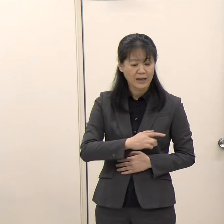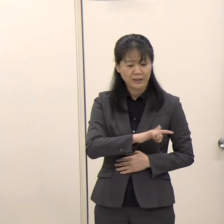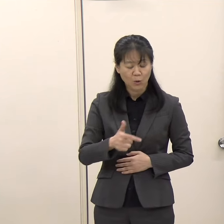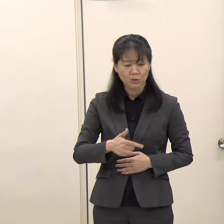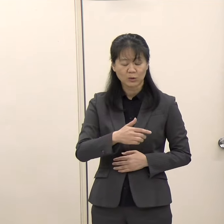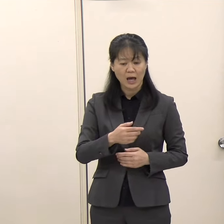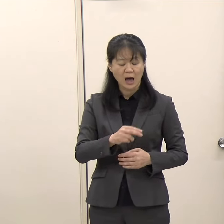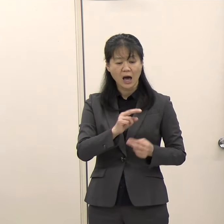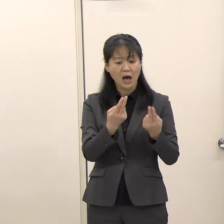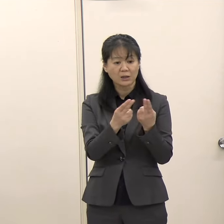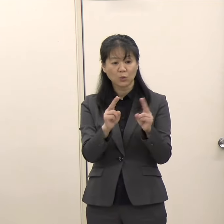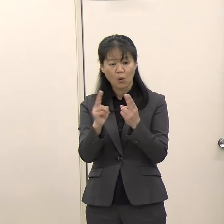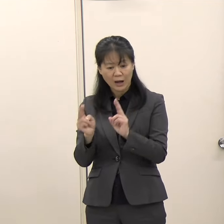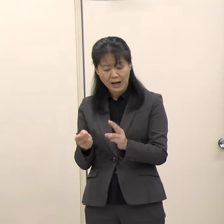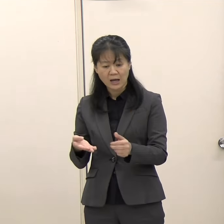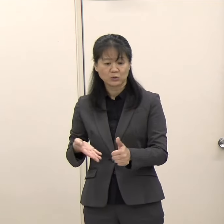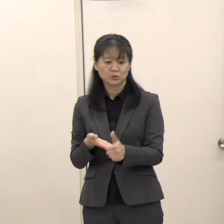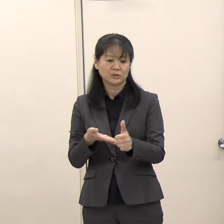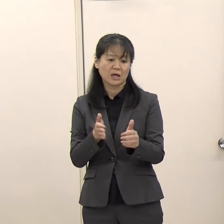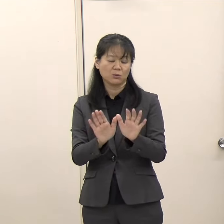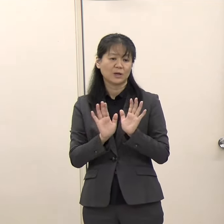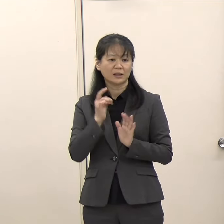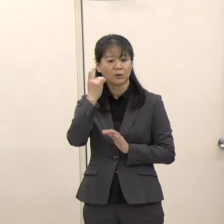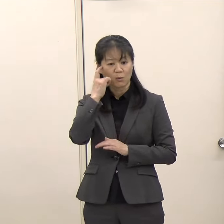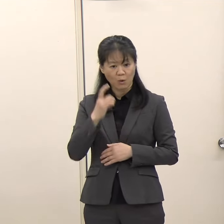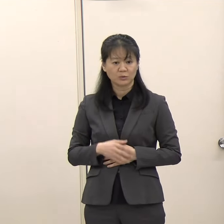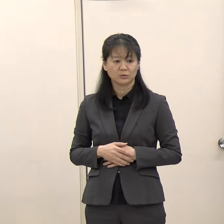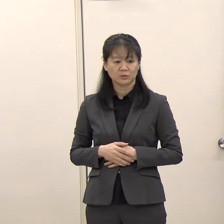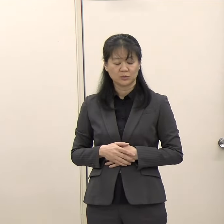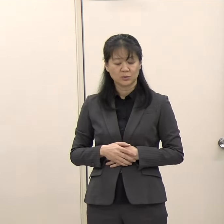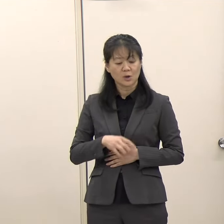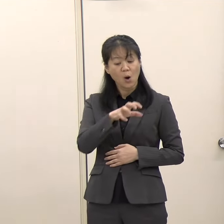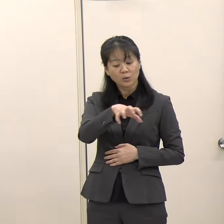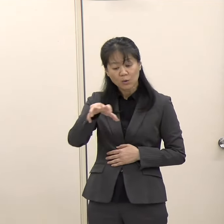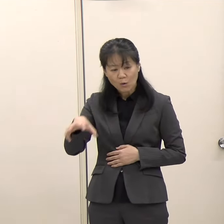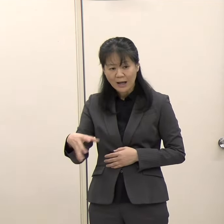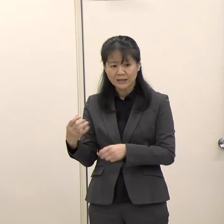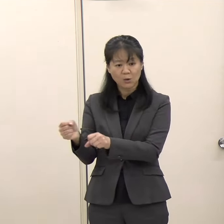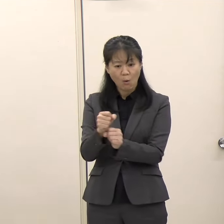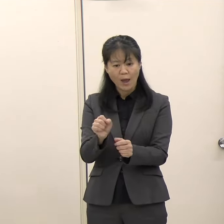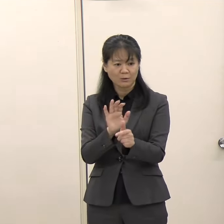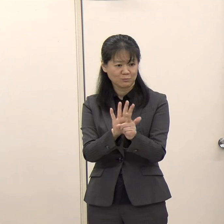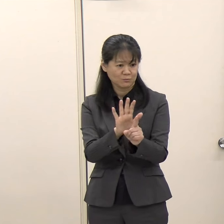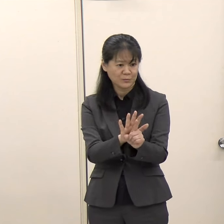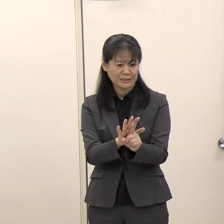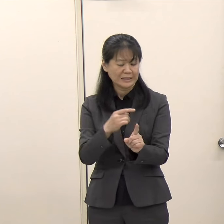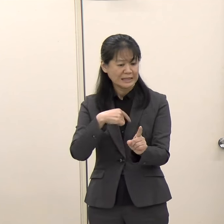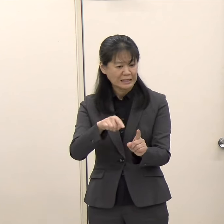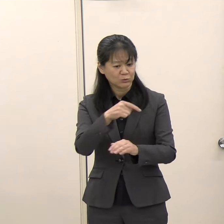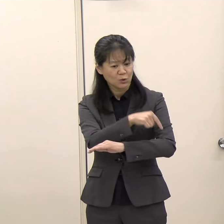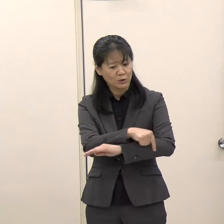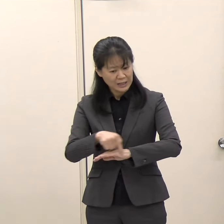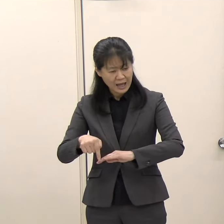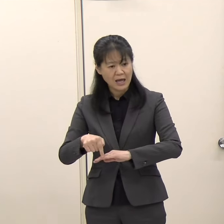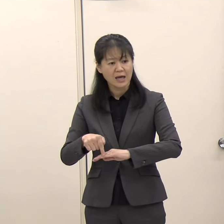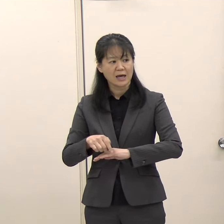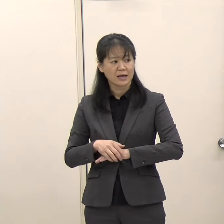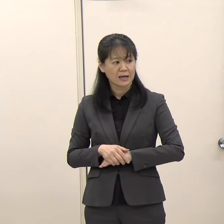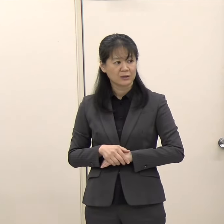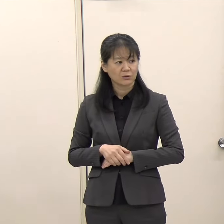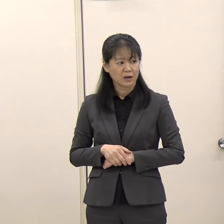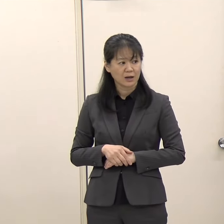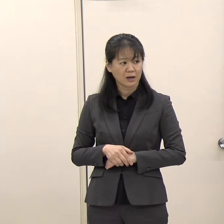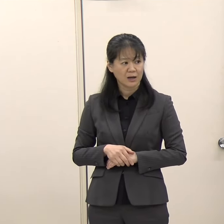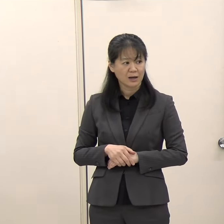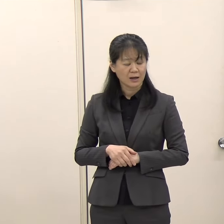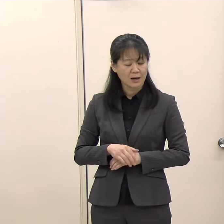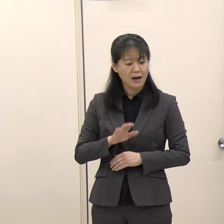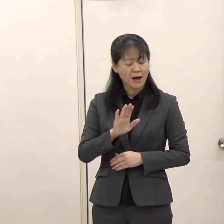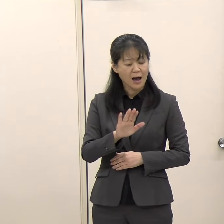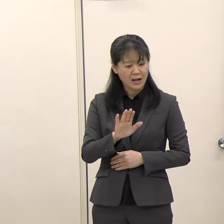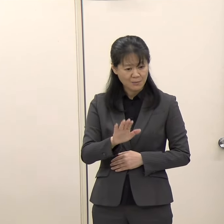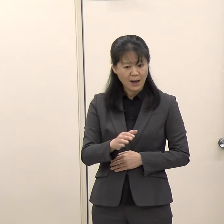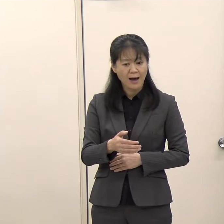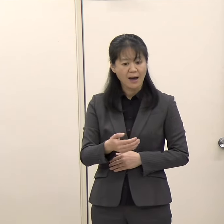今回、どこか応援などに入られる御予定、あるいは特に何かそういった応援に関するスタンスなどがありましたらお伺いできればと思います。